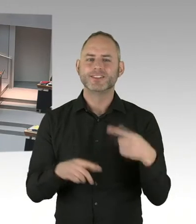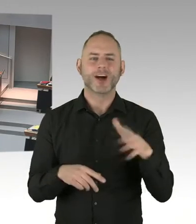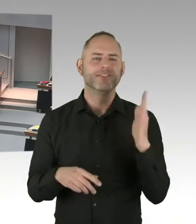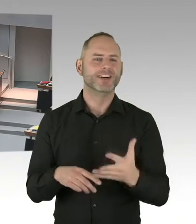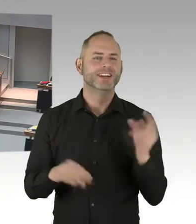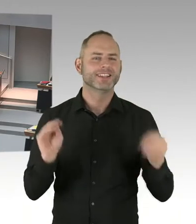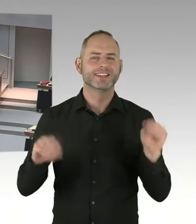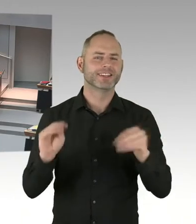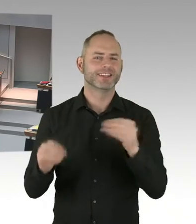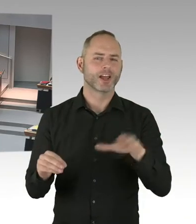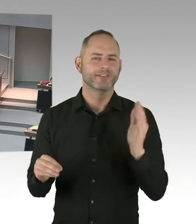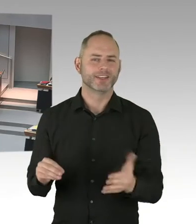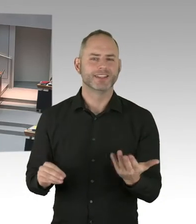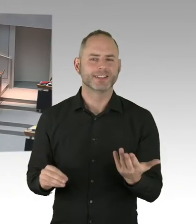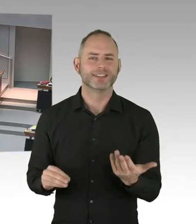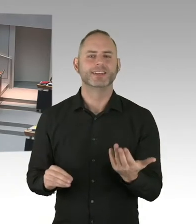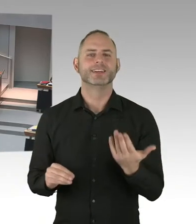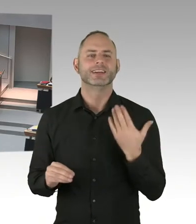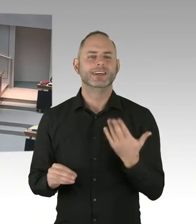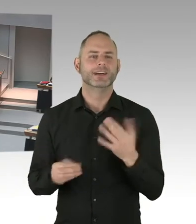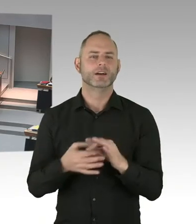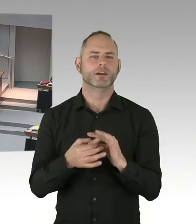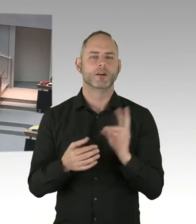die halten wir natürlich ein.